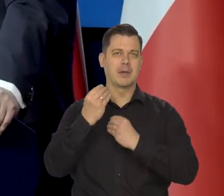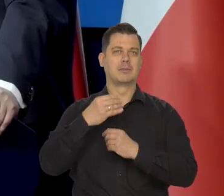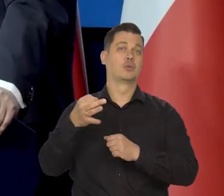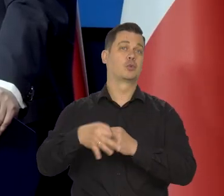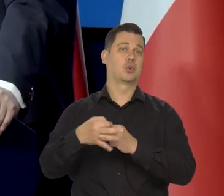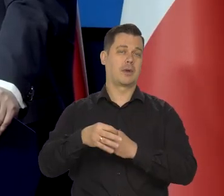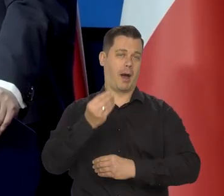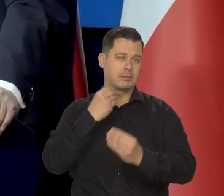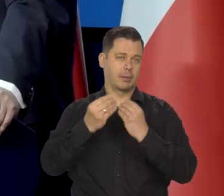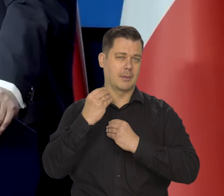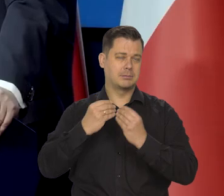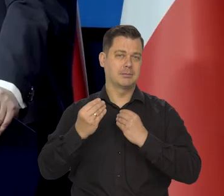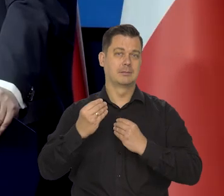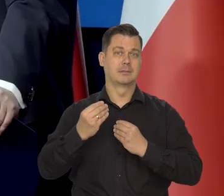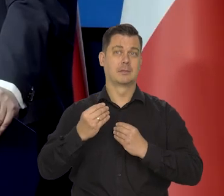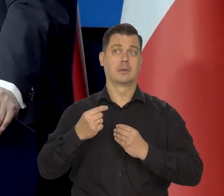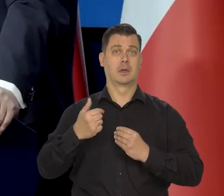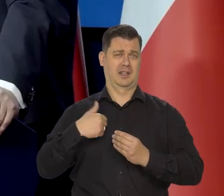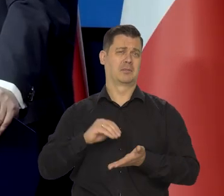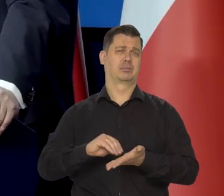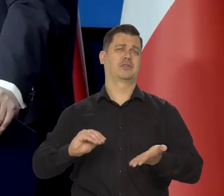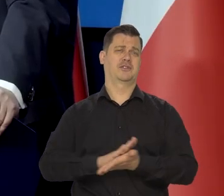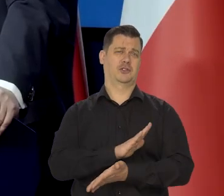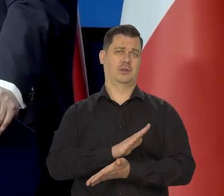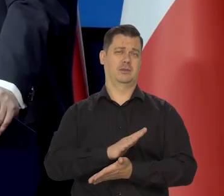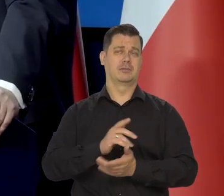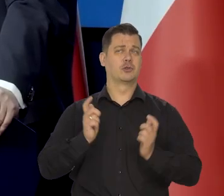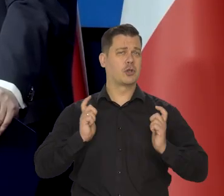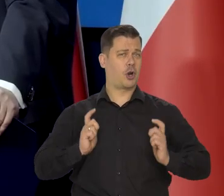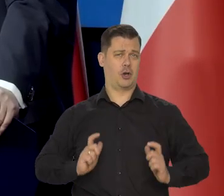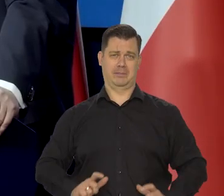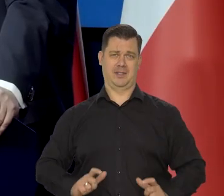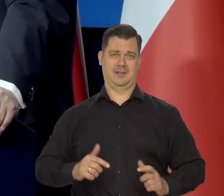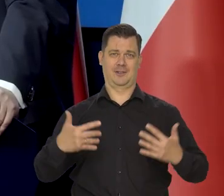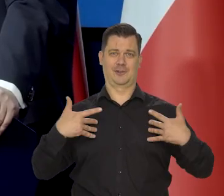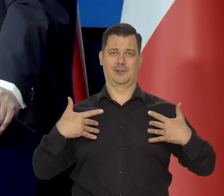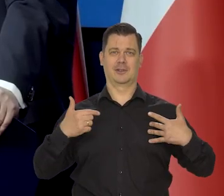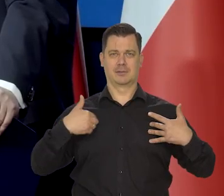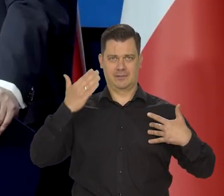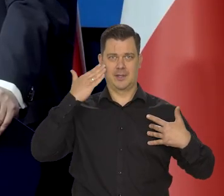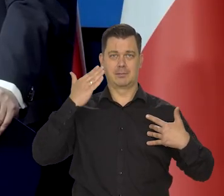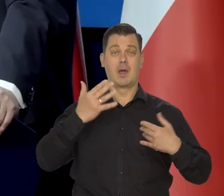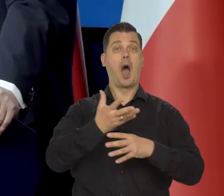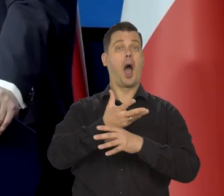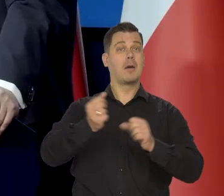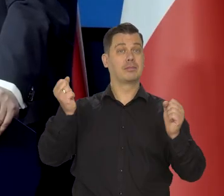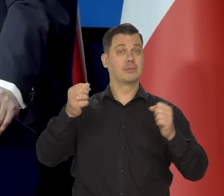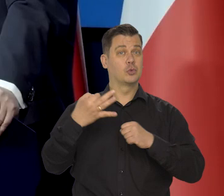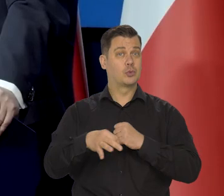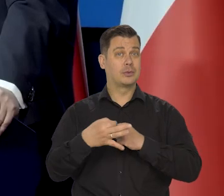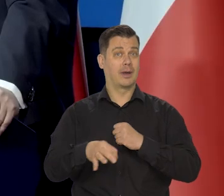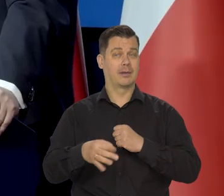Ale Jestem przyzwyczajony do bardzo skromnego życia. Po zakończeniu studiów także nie miałem przecież mieszkania.